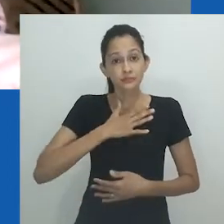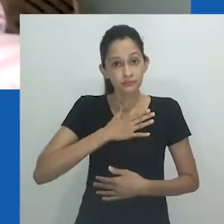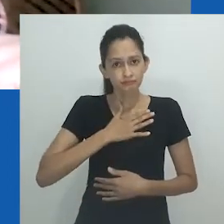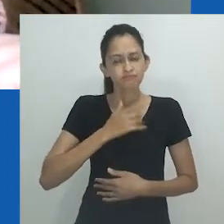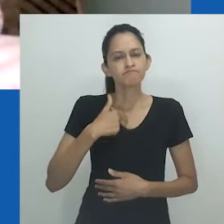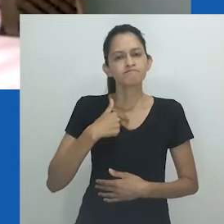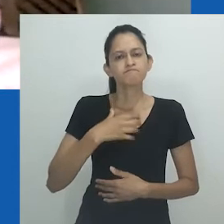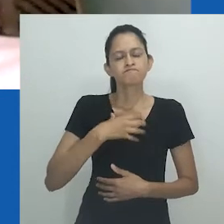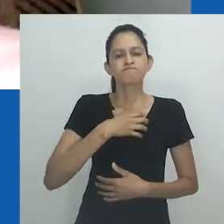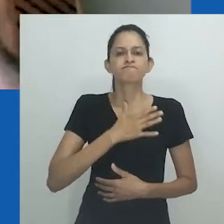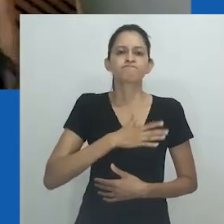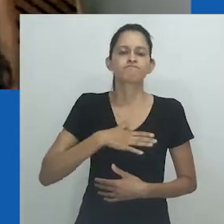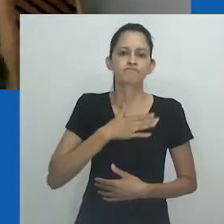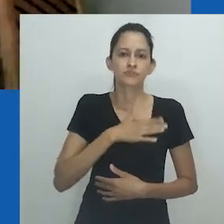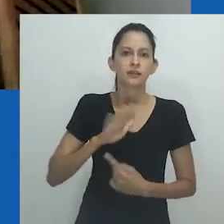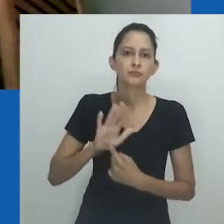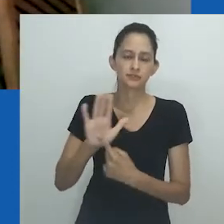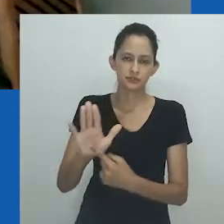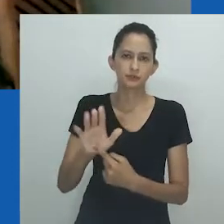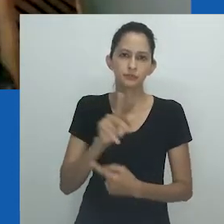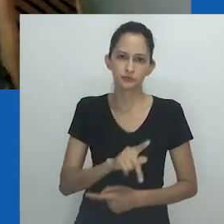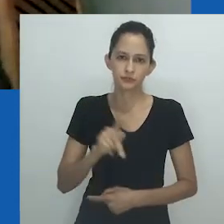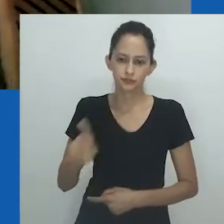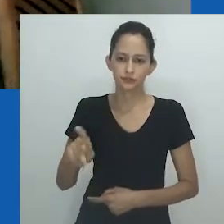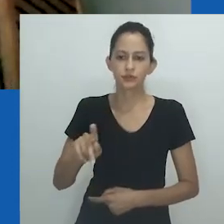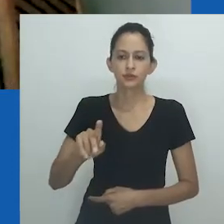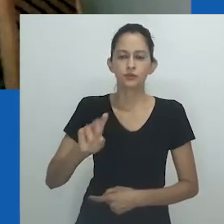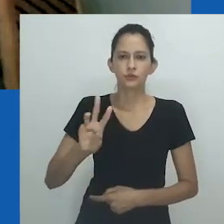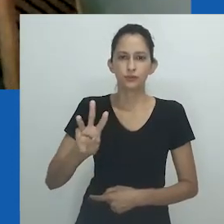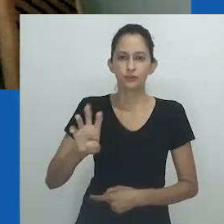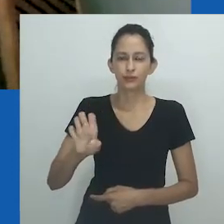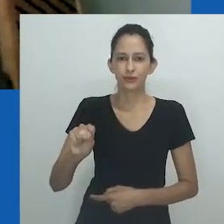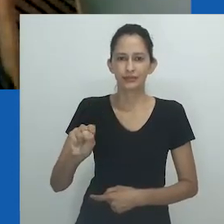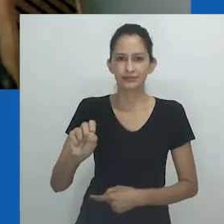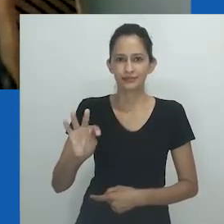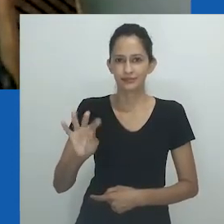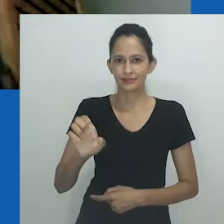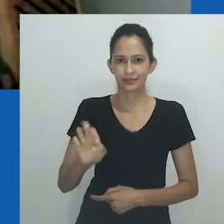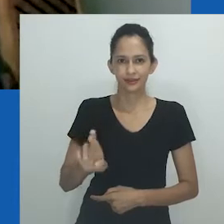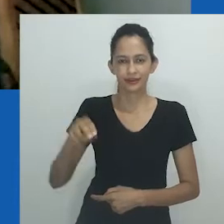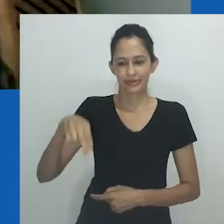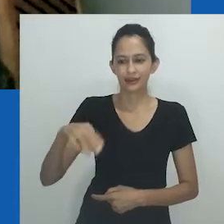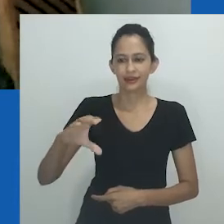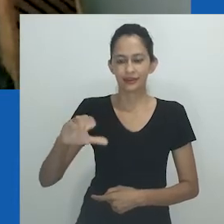Para mim, é uma honra apresentar a professora da University of Western Cape, Zethu Matebeni.